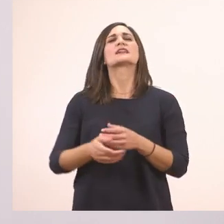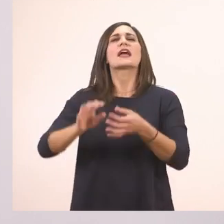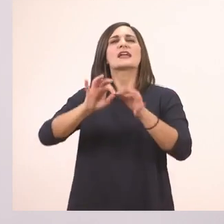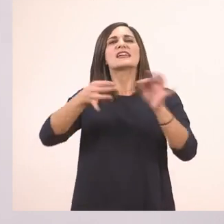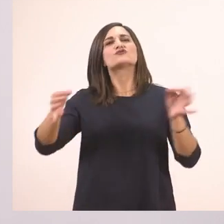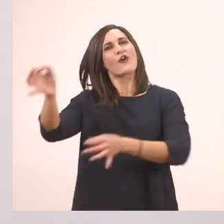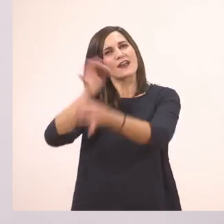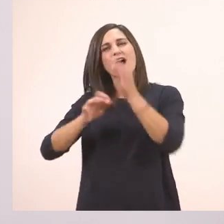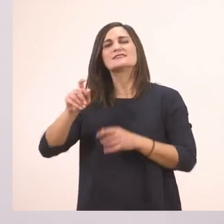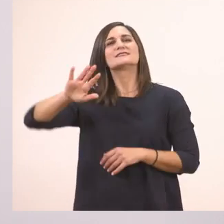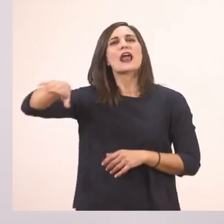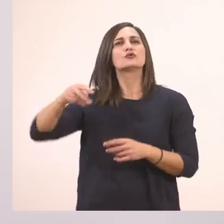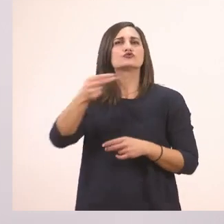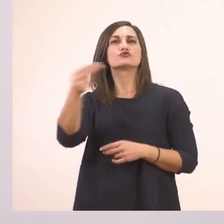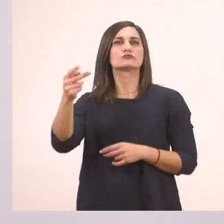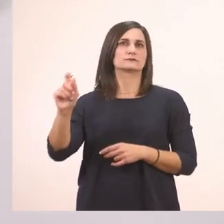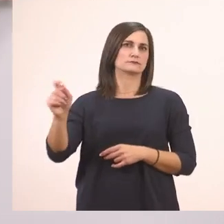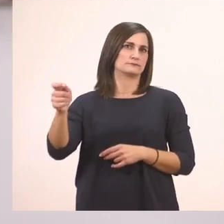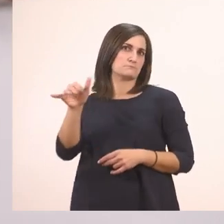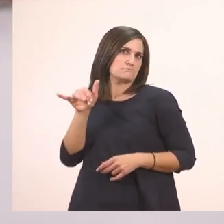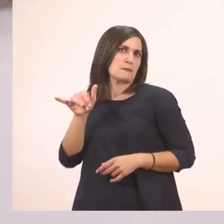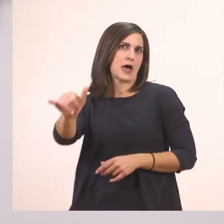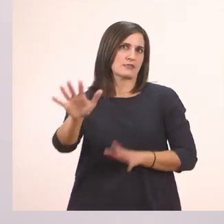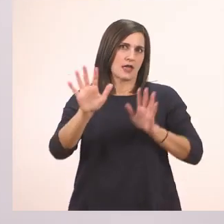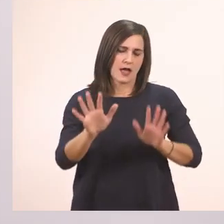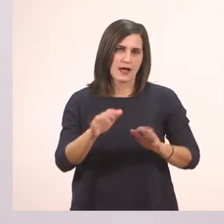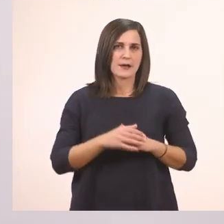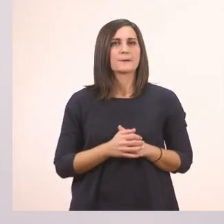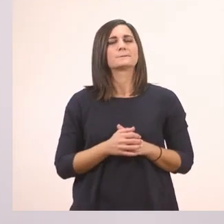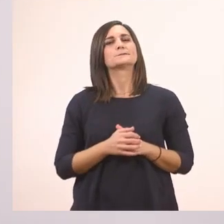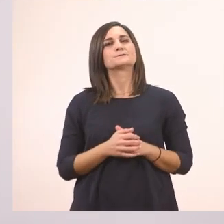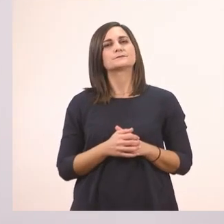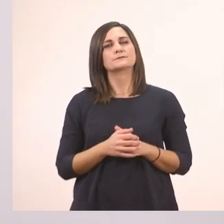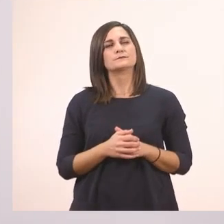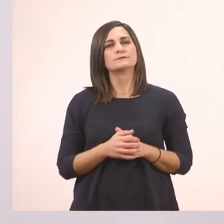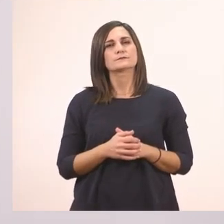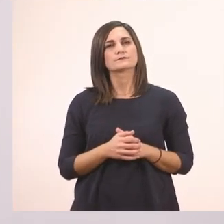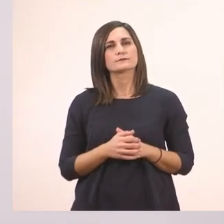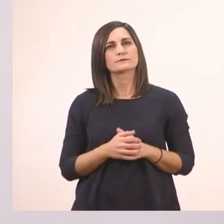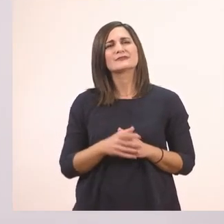Τέλος της πρότασης πάντα βάζουμε τελεία. Και εδώ. Και τι κάνουμε στην τελεία;